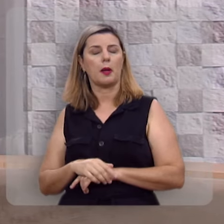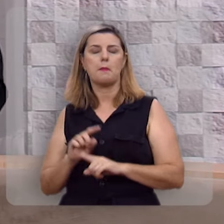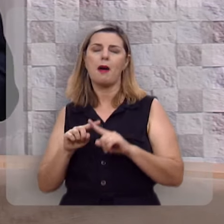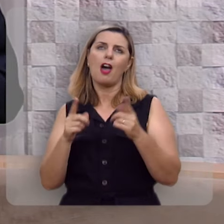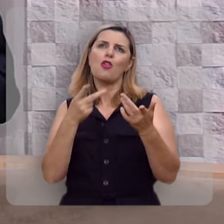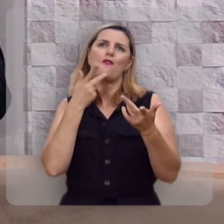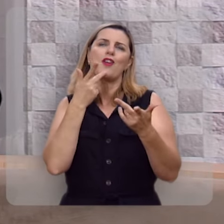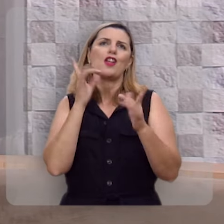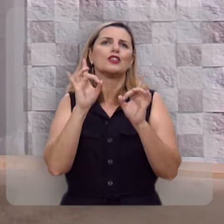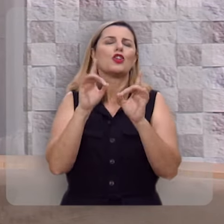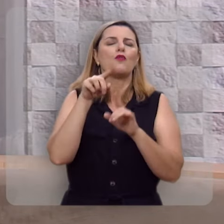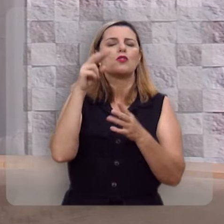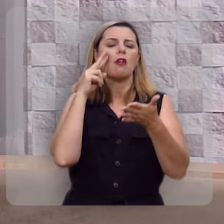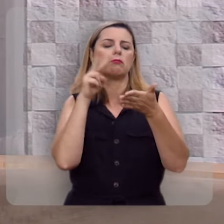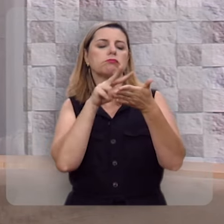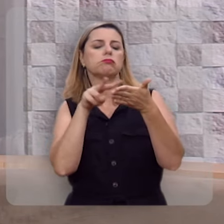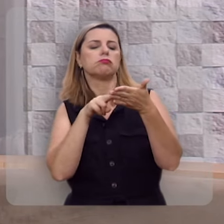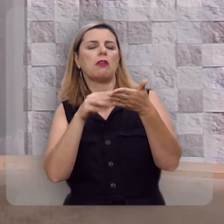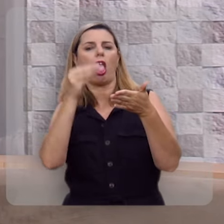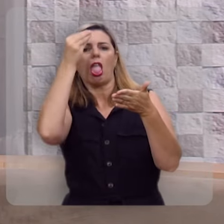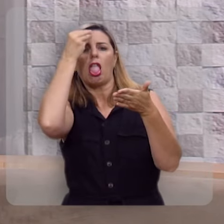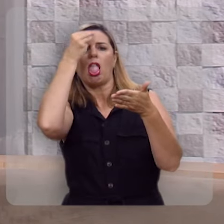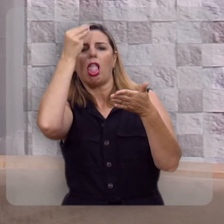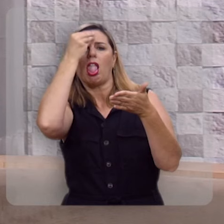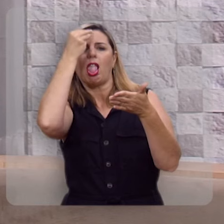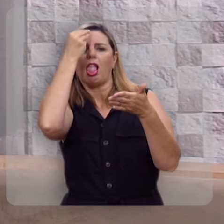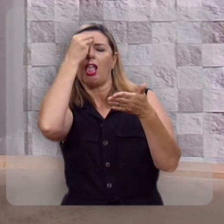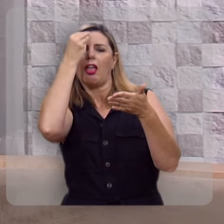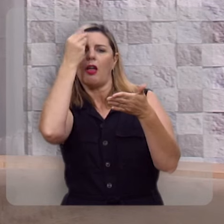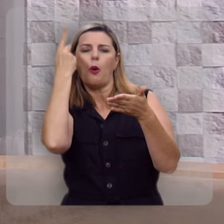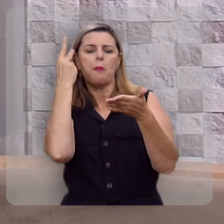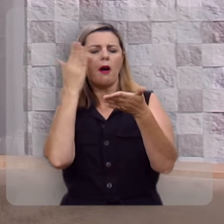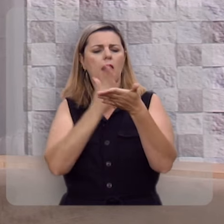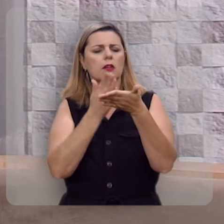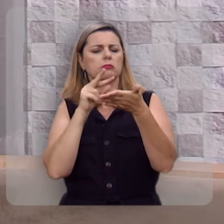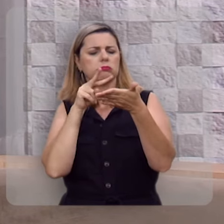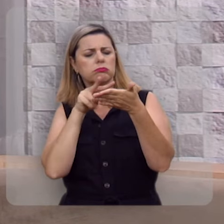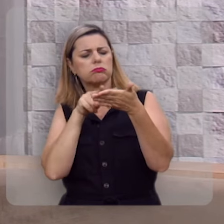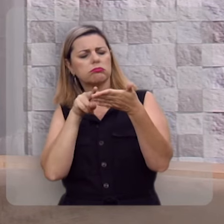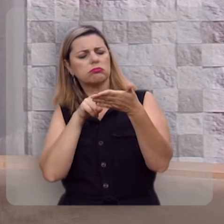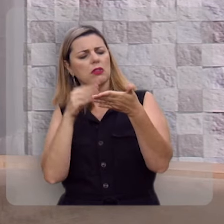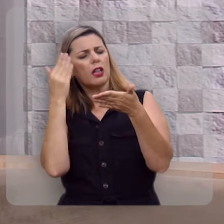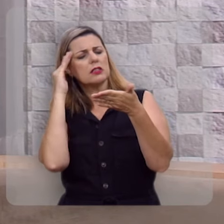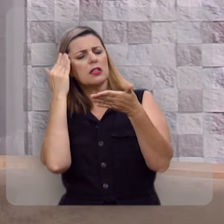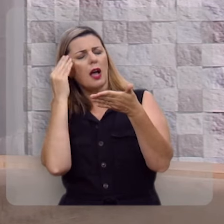Mas eu não estou falando apenas de você ler ou decorar, ou você mesmo parar e saber